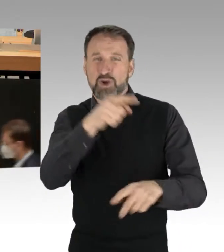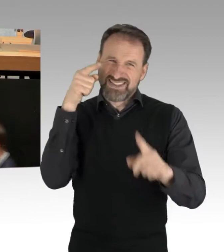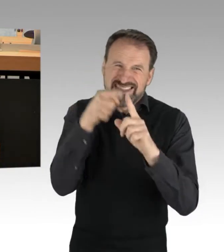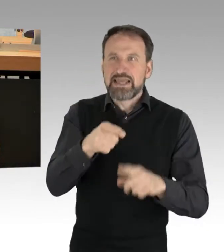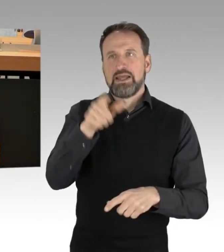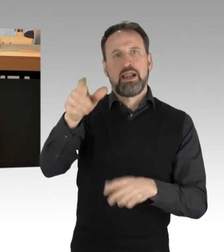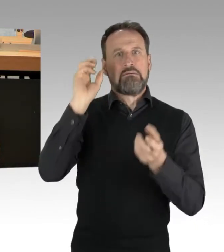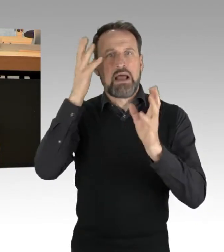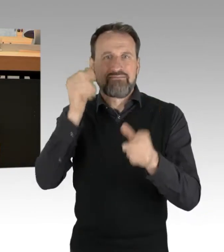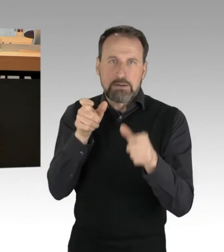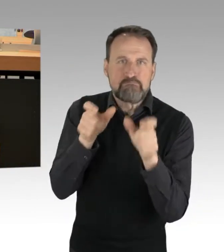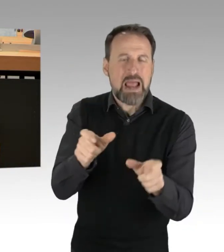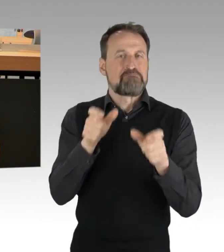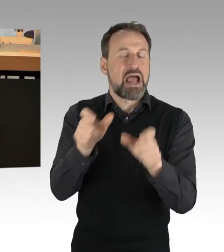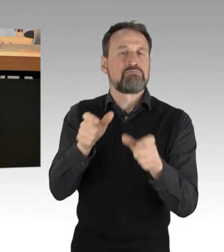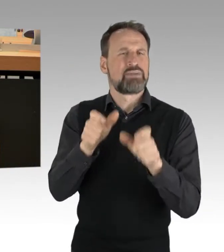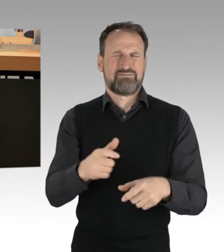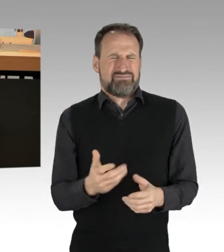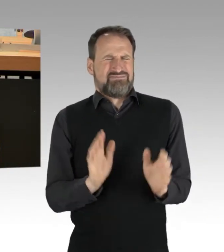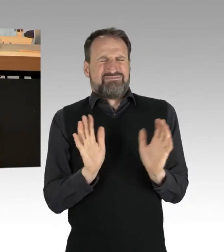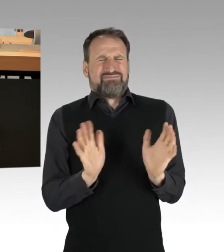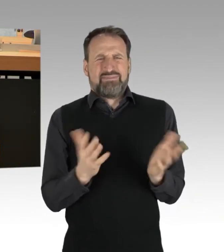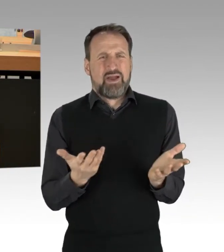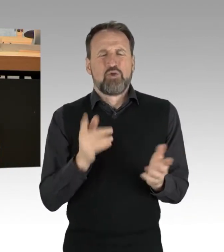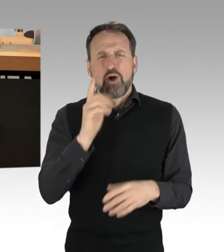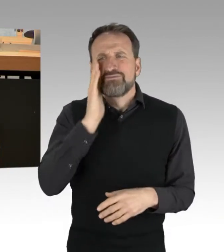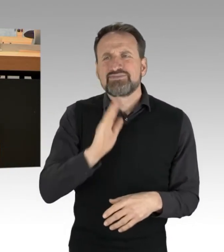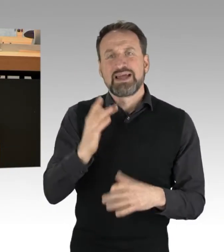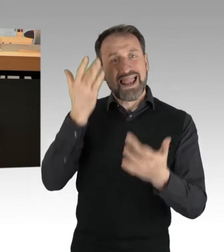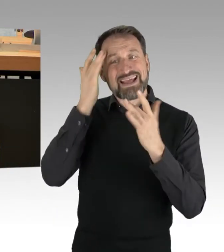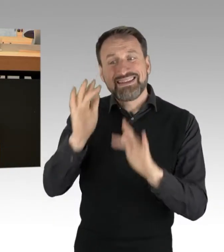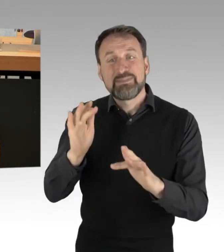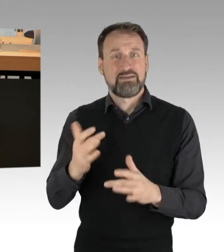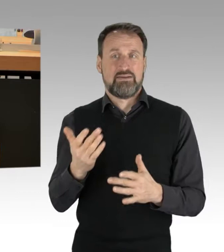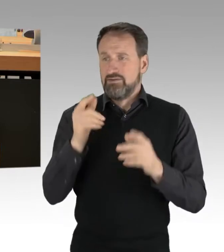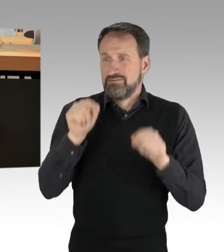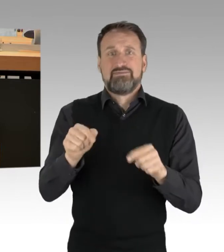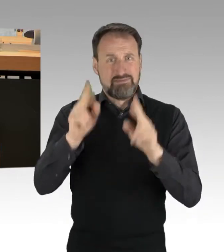die Legitimität der Proteste abzusprechen. So was gehört sich nicht, zumindest nicht unter DemokratInnen.